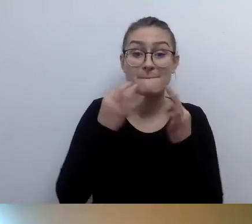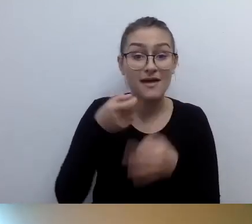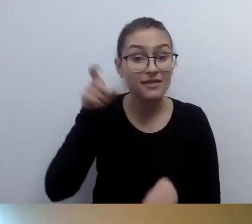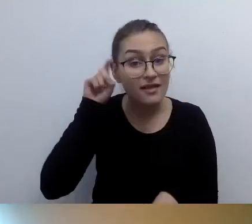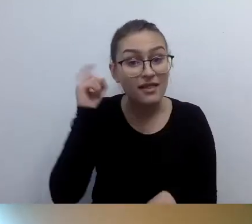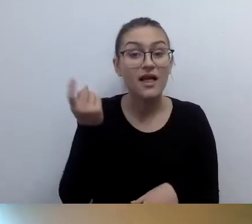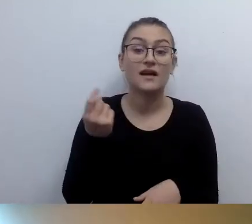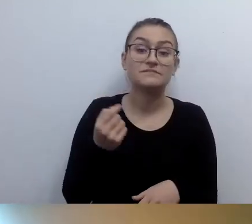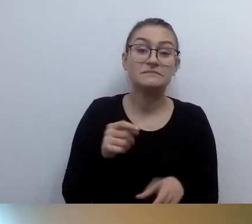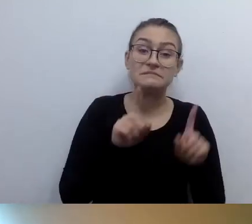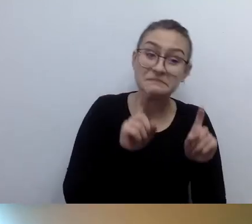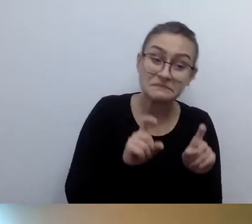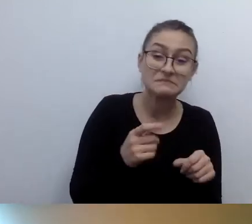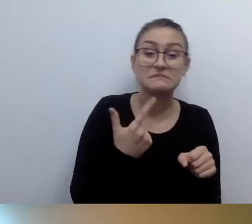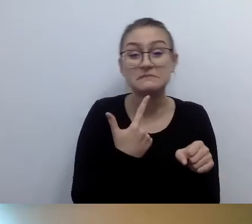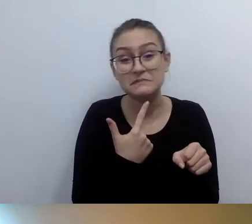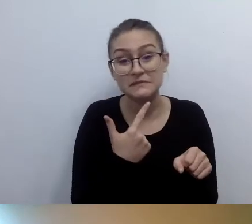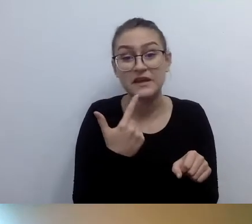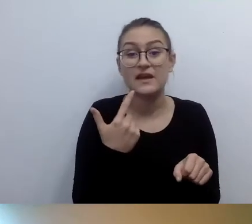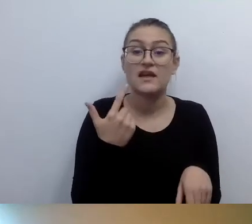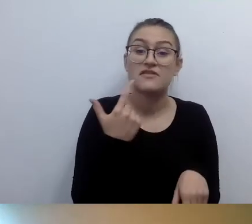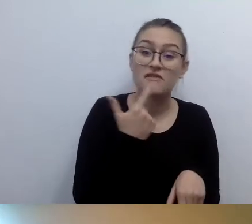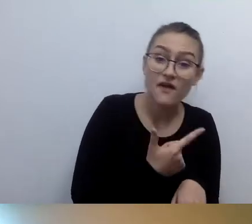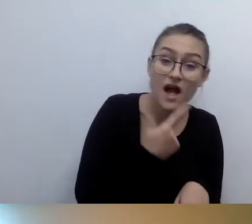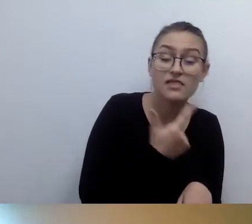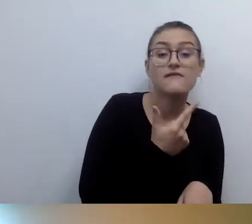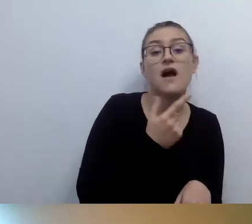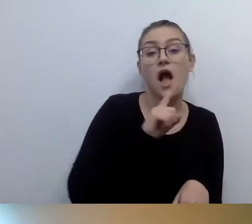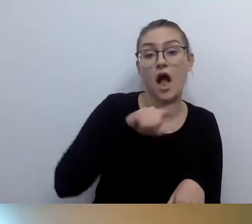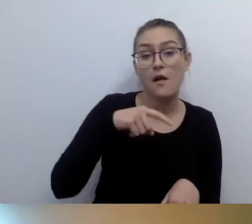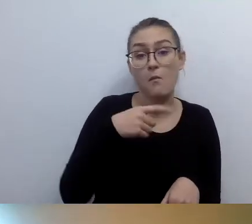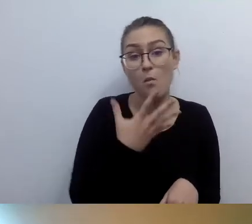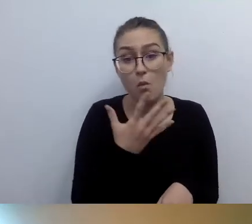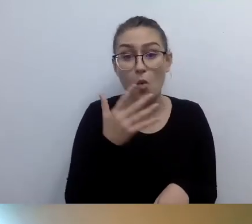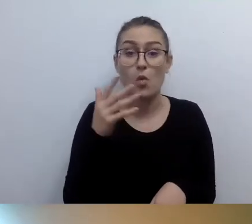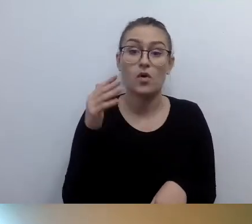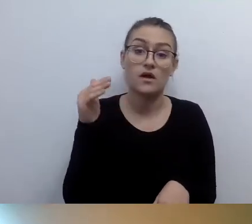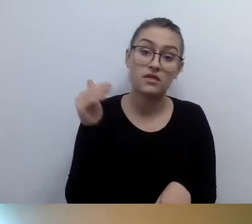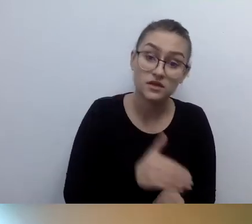Chyba tyle to kosztuje, jeśli chodzi o małe pętle stanowiskowe. Potrafią też kosztować kilkanaście tysięcy